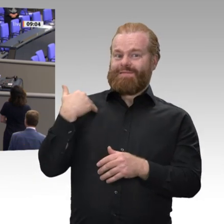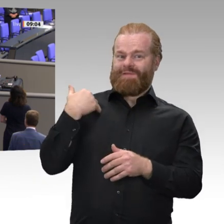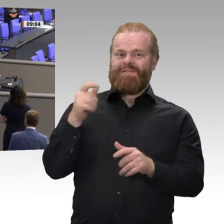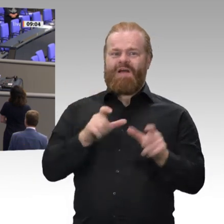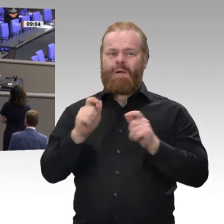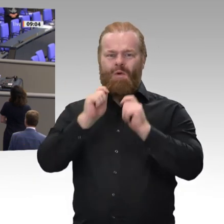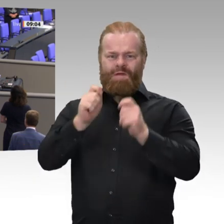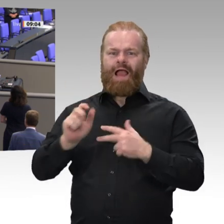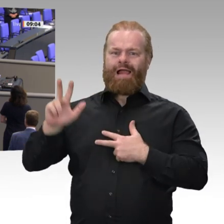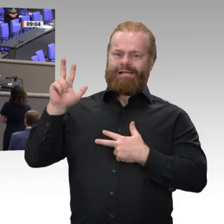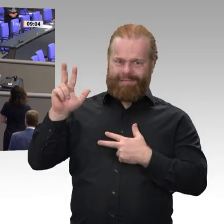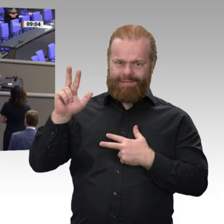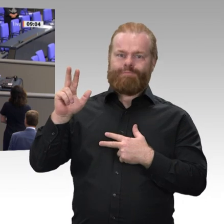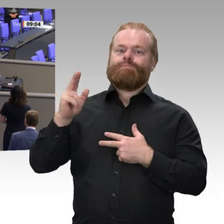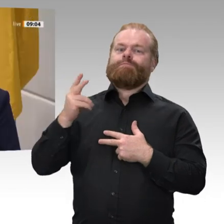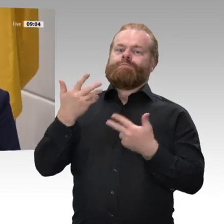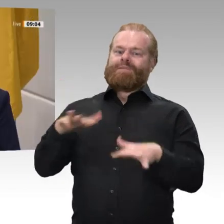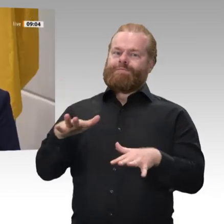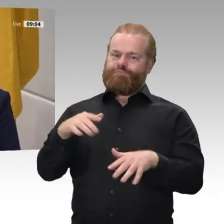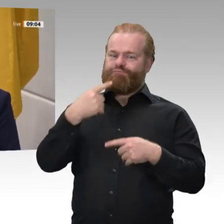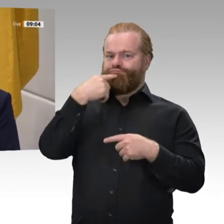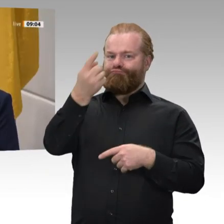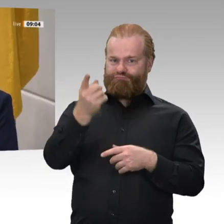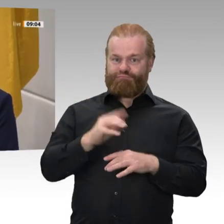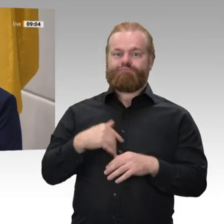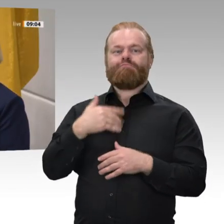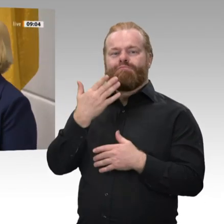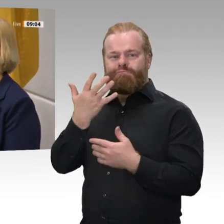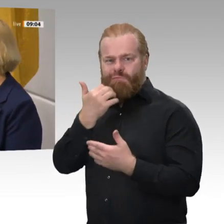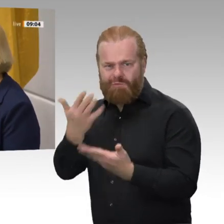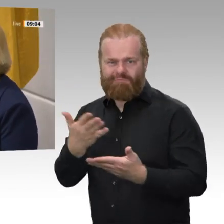alles Gute, viel Erfolg und Gottes Segen. Herzlichen Dank.